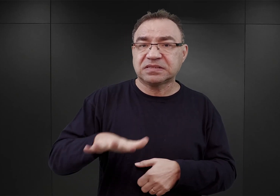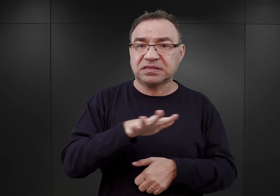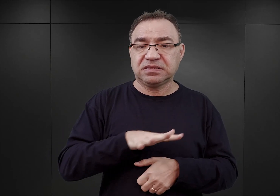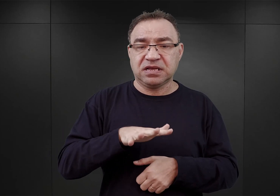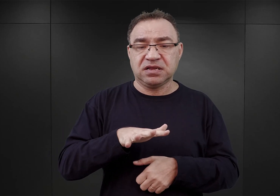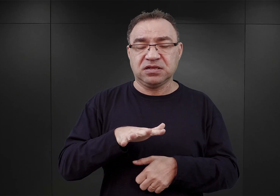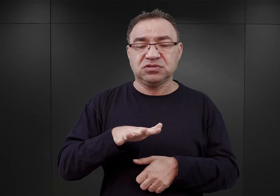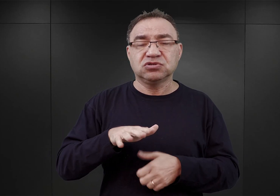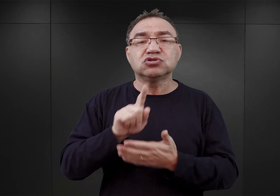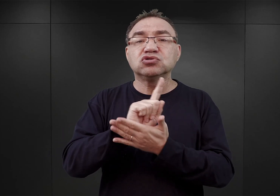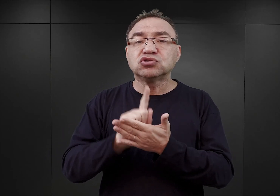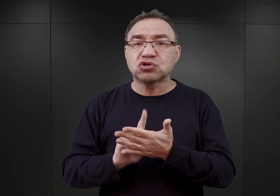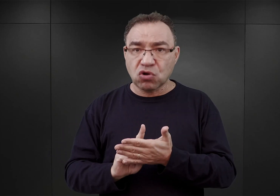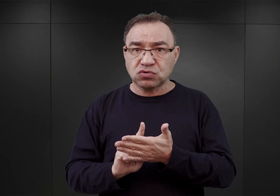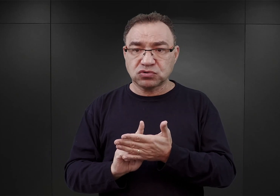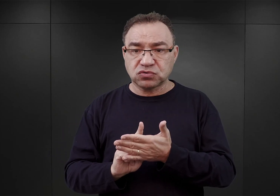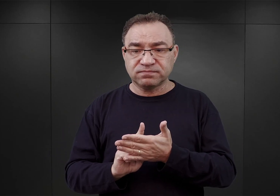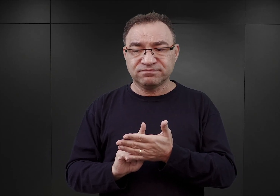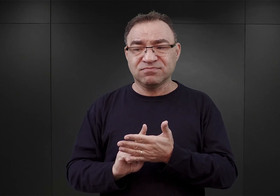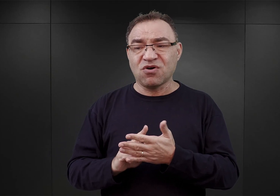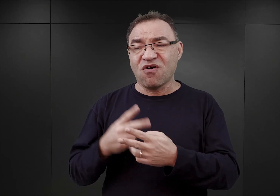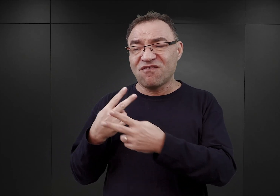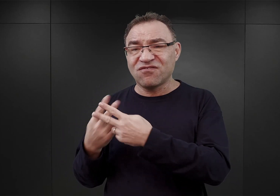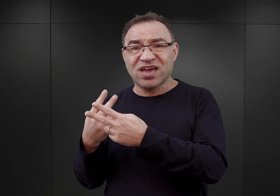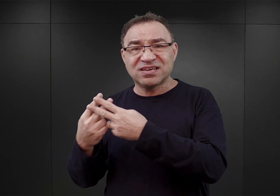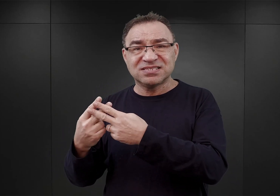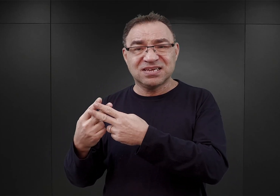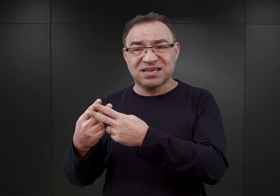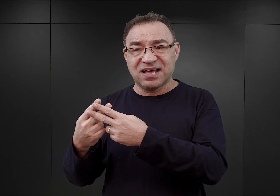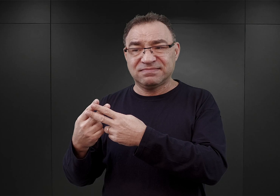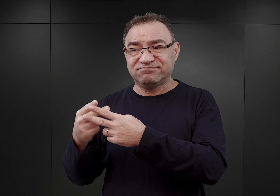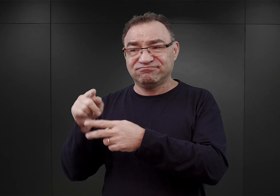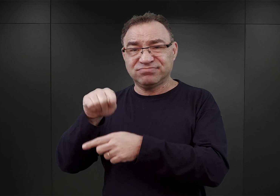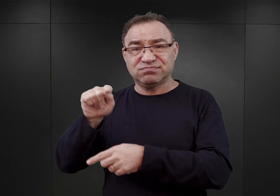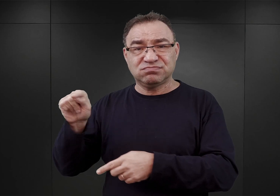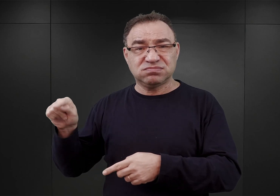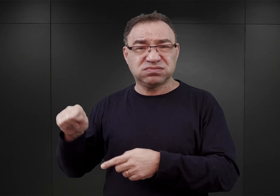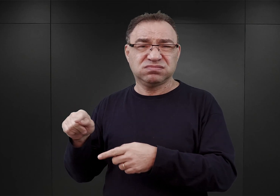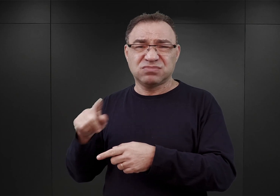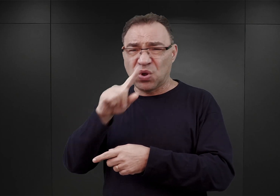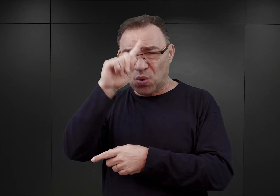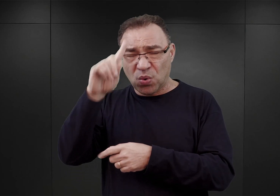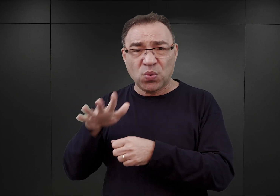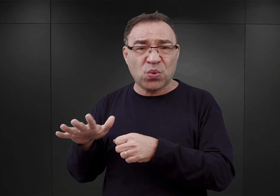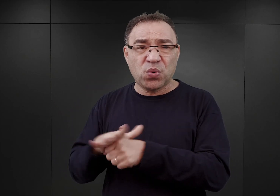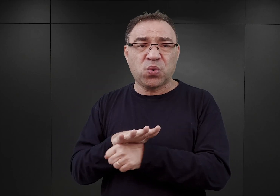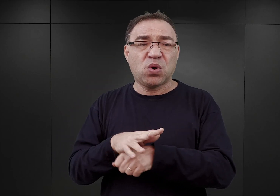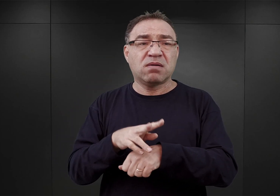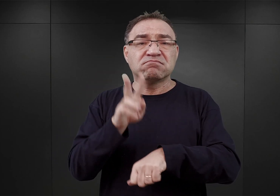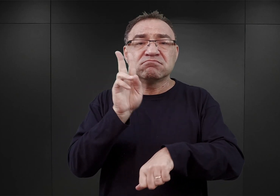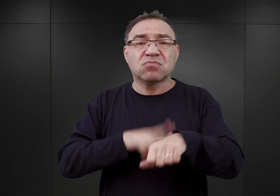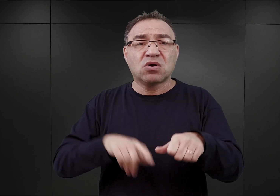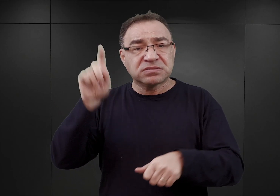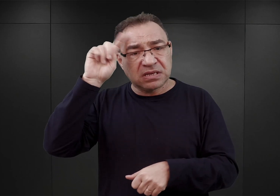dlatego ponieważ w tamtejszych więzieniach istniało spore przepełnienie. Policja niemiecka aresztowała systematycznie,